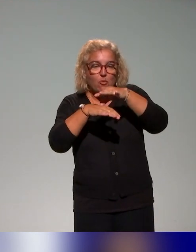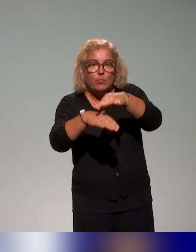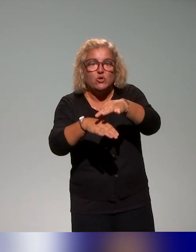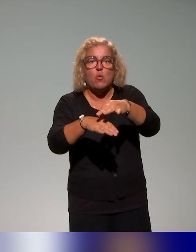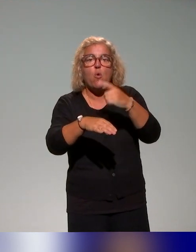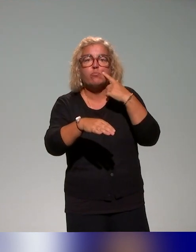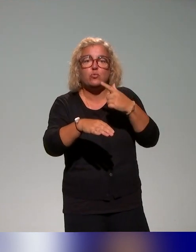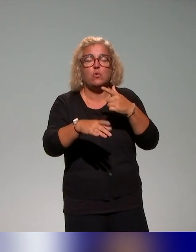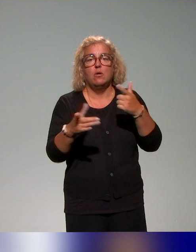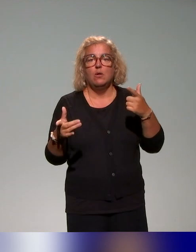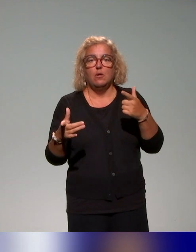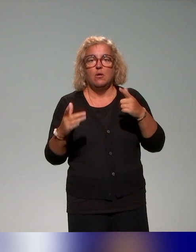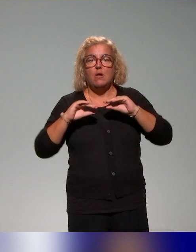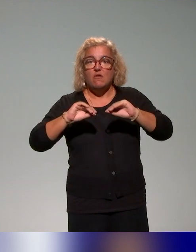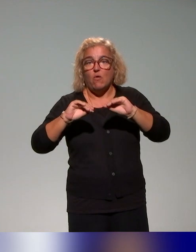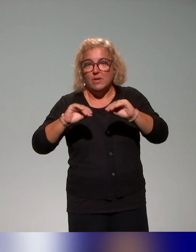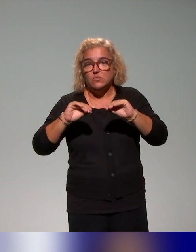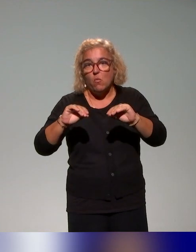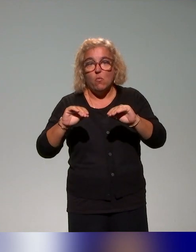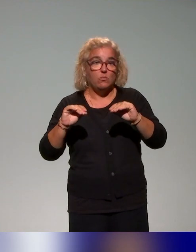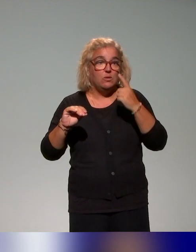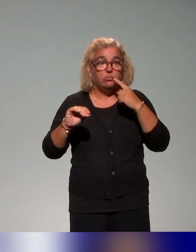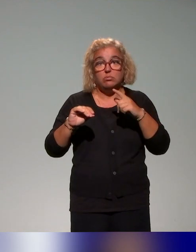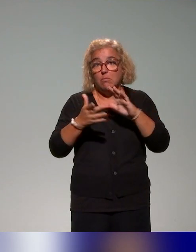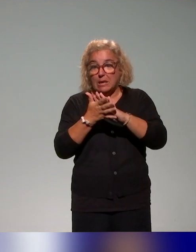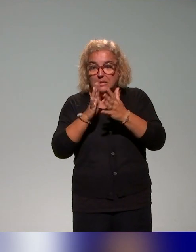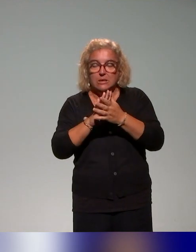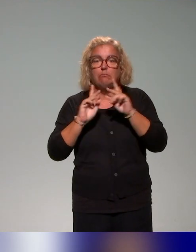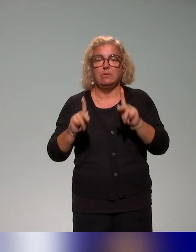un pied vraiment dans le réel des pratiques pédagogiques et dans les pratiques enseignantes.